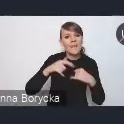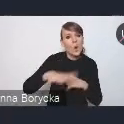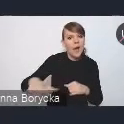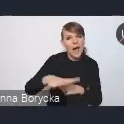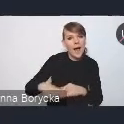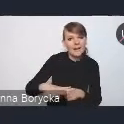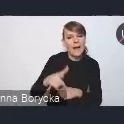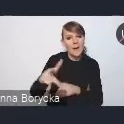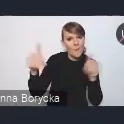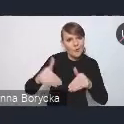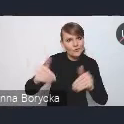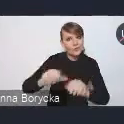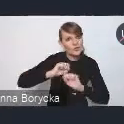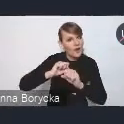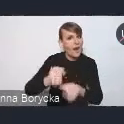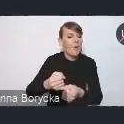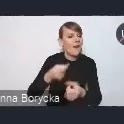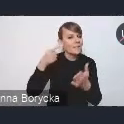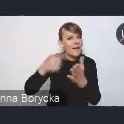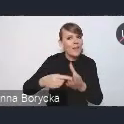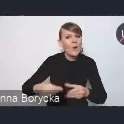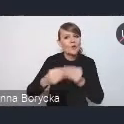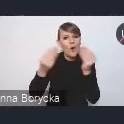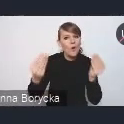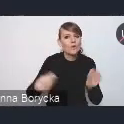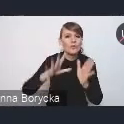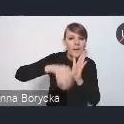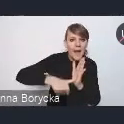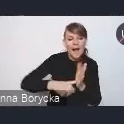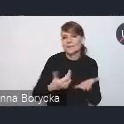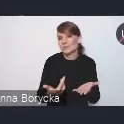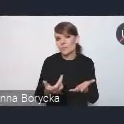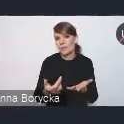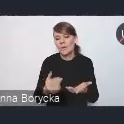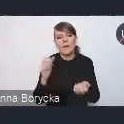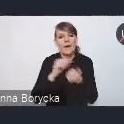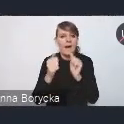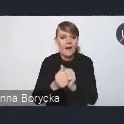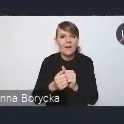na rzecz rozwoju miasta czy na rzecz mieszkańców.